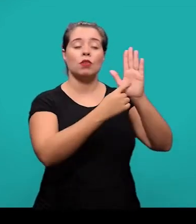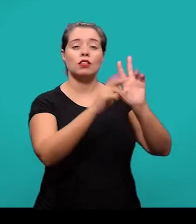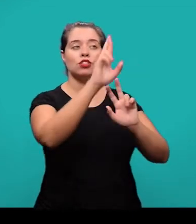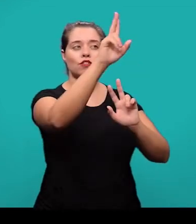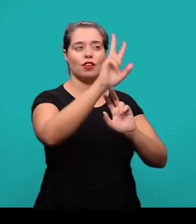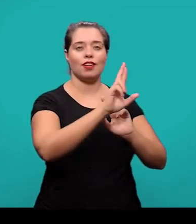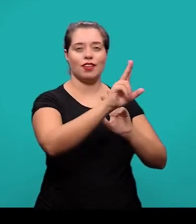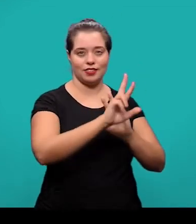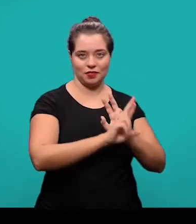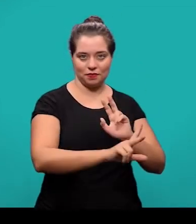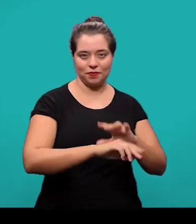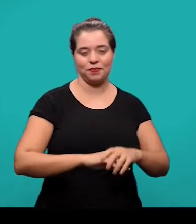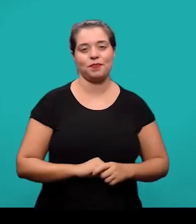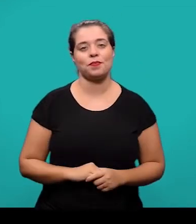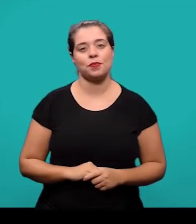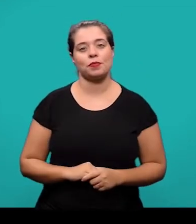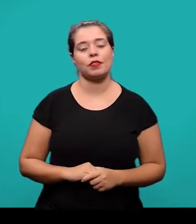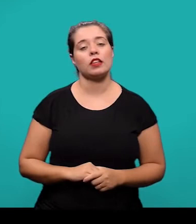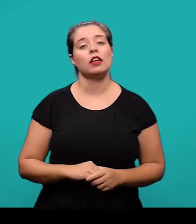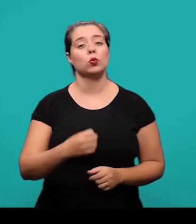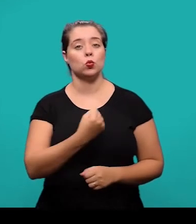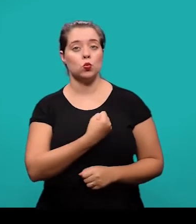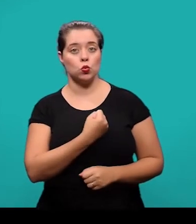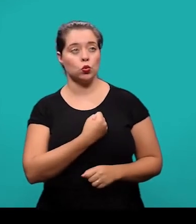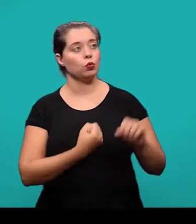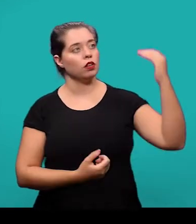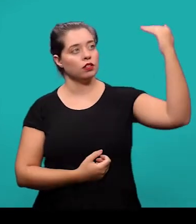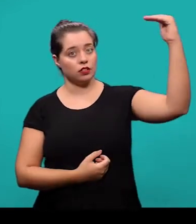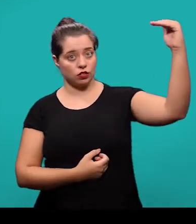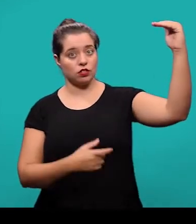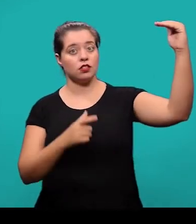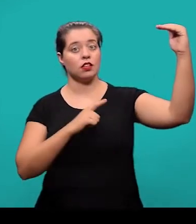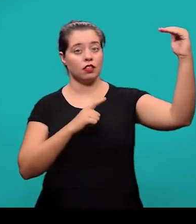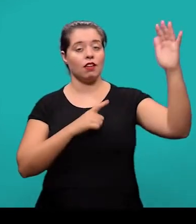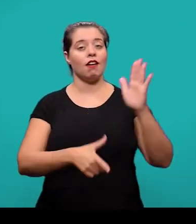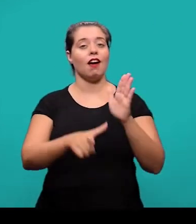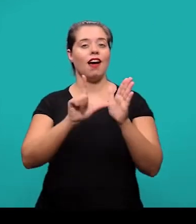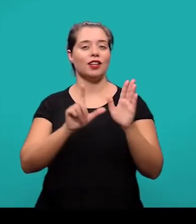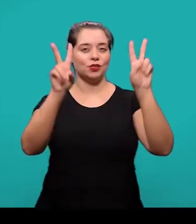O indicativo numérico das seções precede o título, fica alinhado à esquerda dele